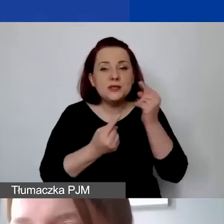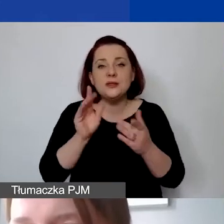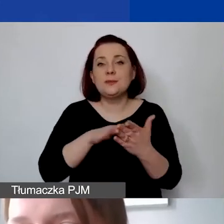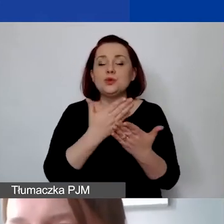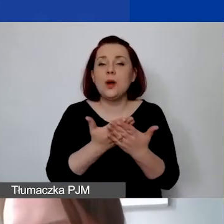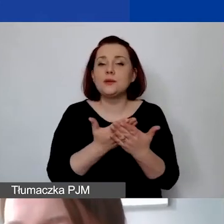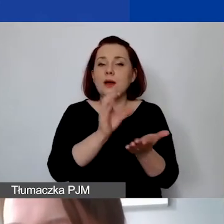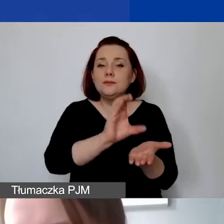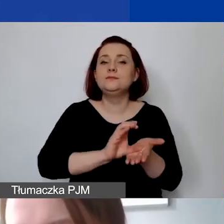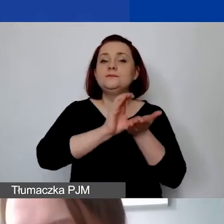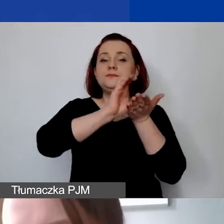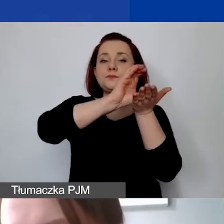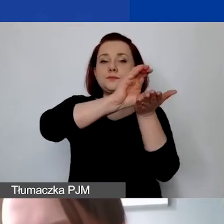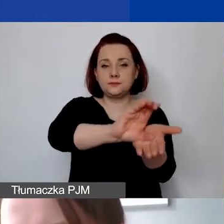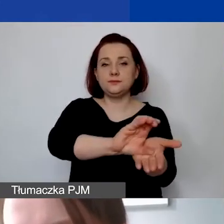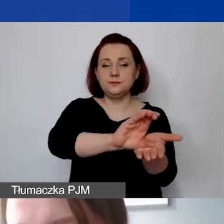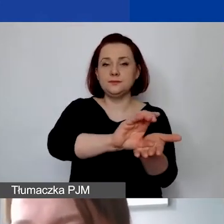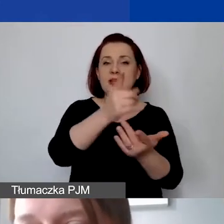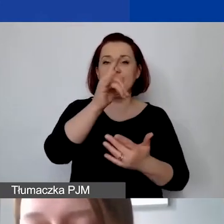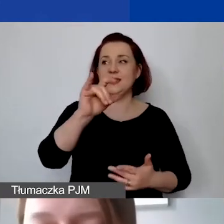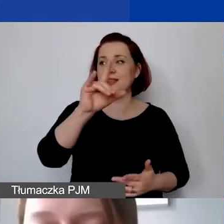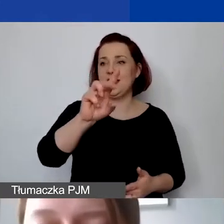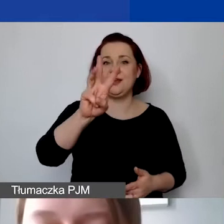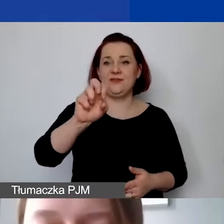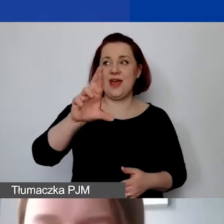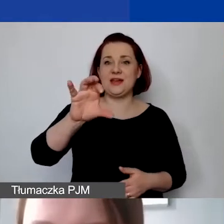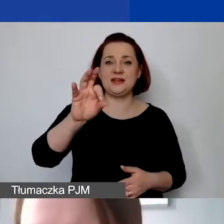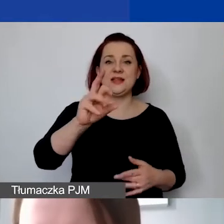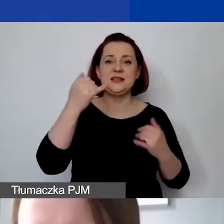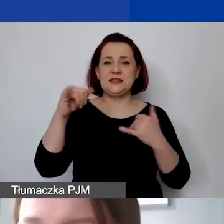na dywersyfikację źródeł finansowania państwa organizacji.